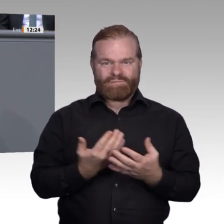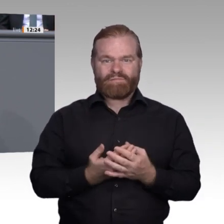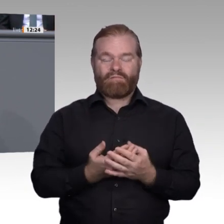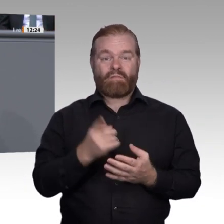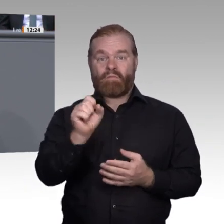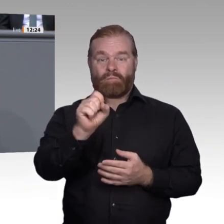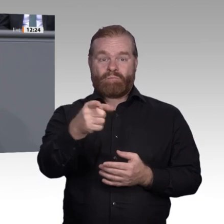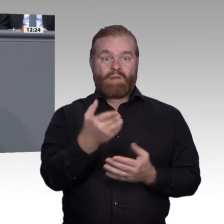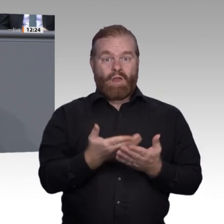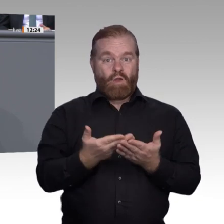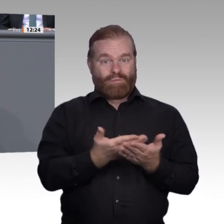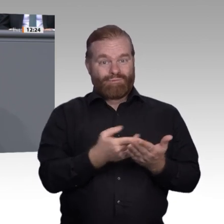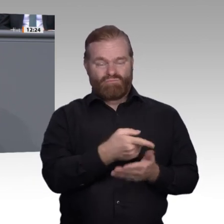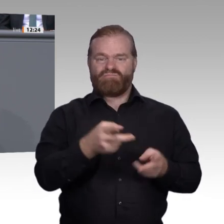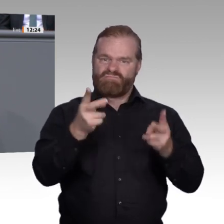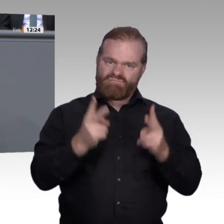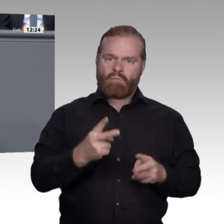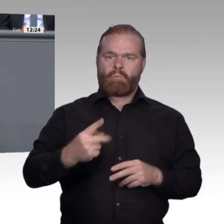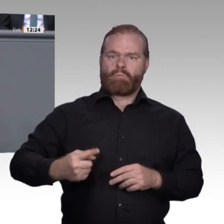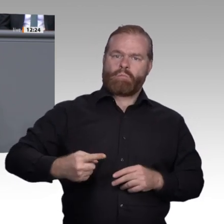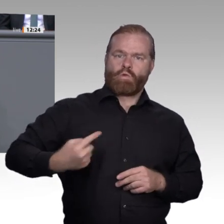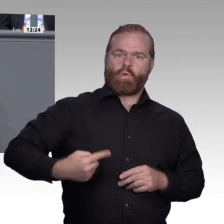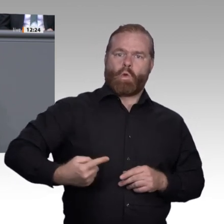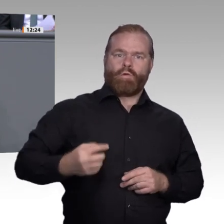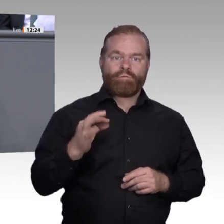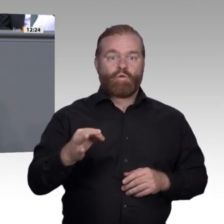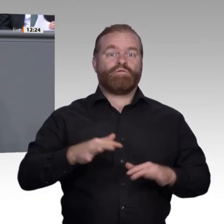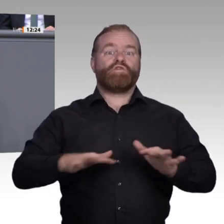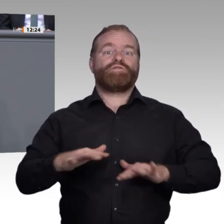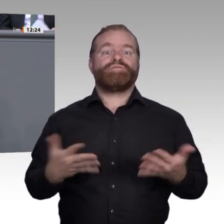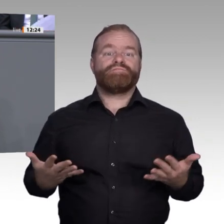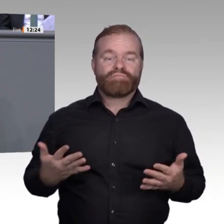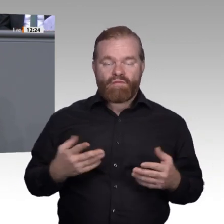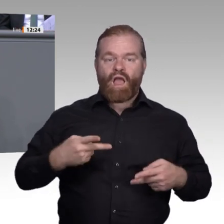wir wollen zufriedene, wir wollen selbstbestimmte Menschen. So liegt übrigens die Arbeitslosenquote